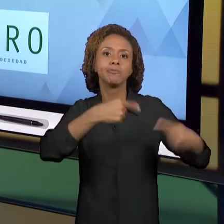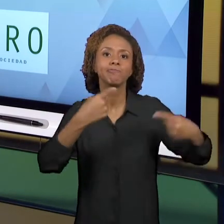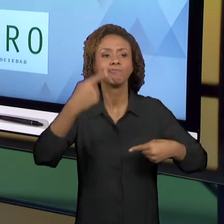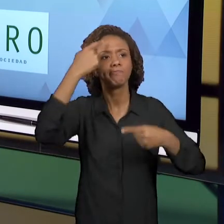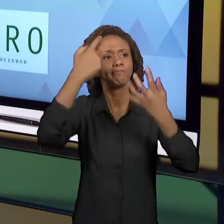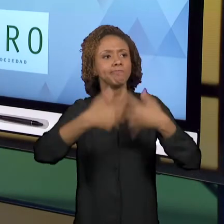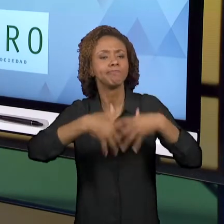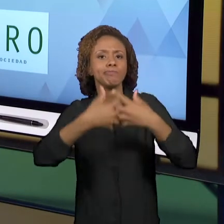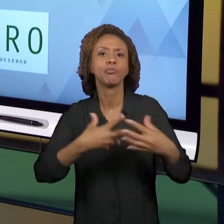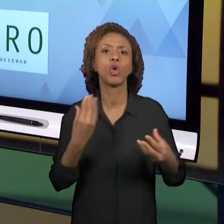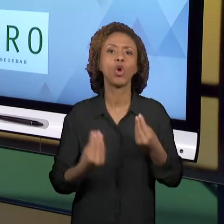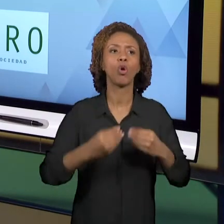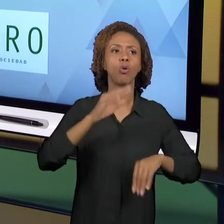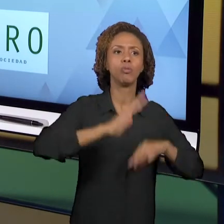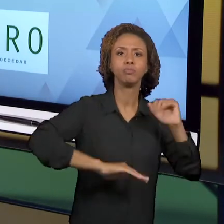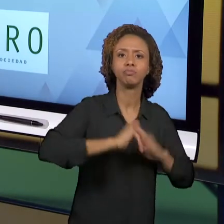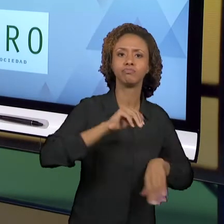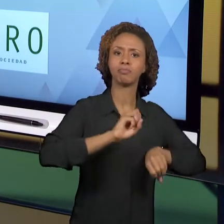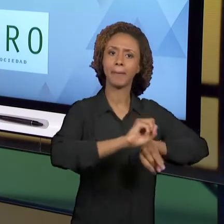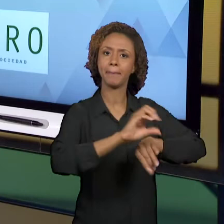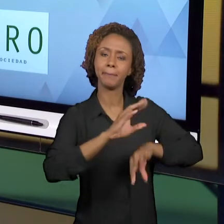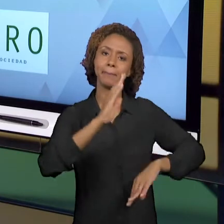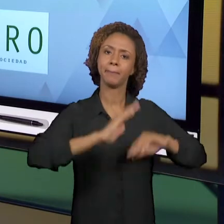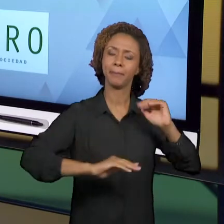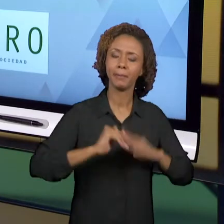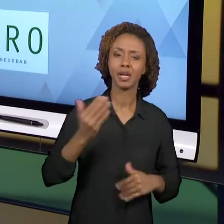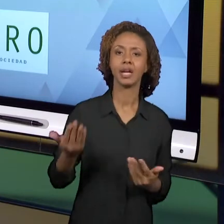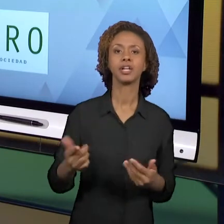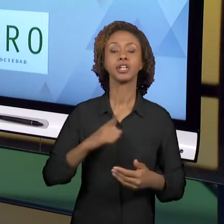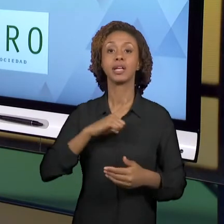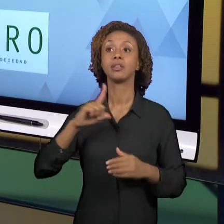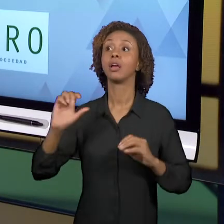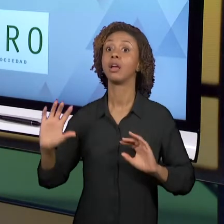EVENTOS. HÁ MUITAS DISCUSSÕES SOBRE O ESTÁGIO